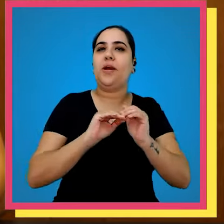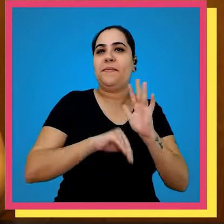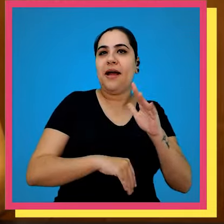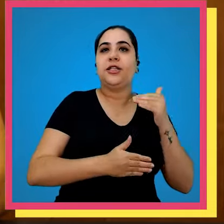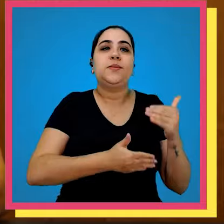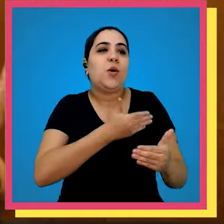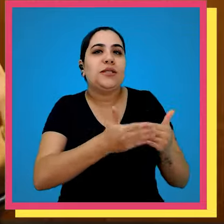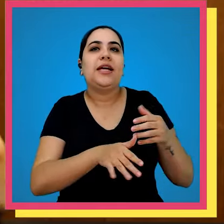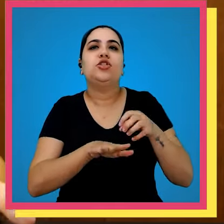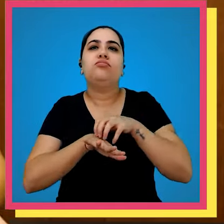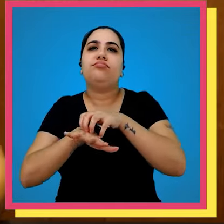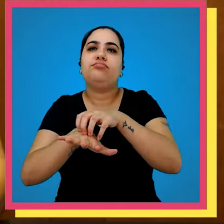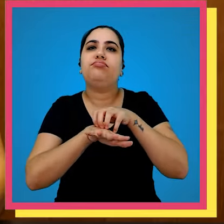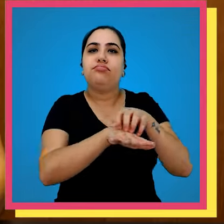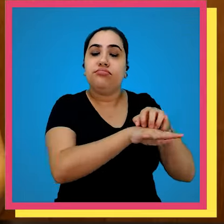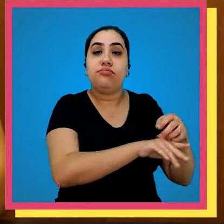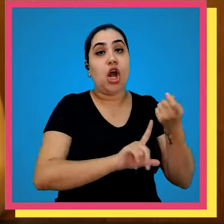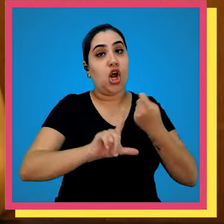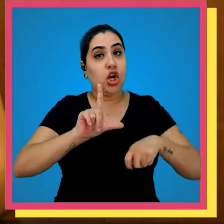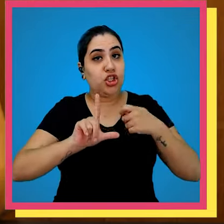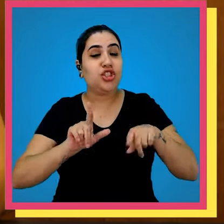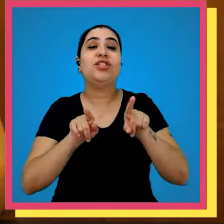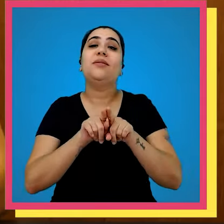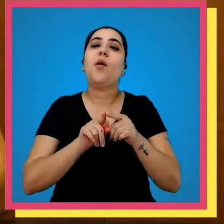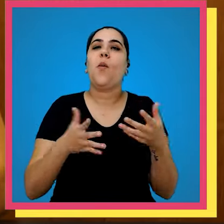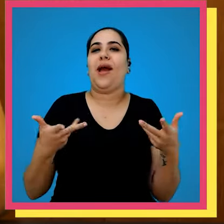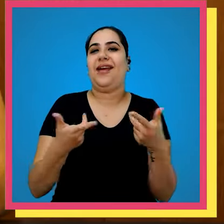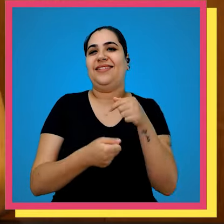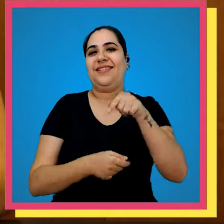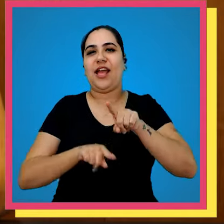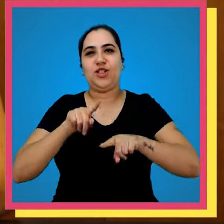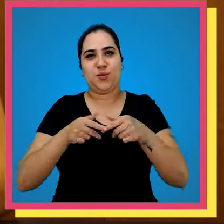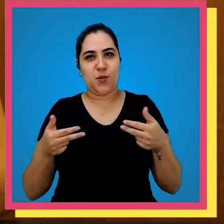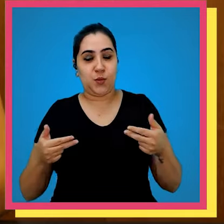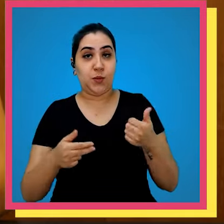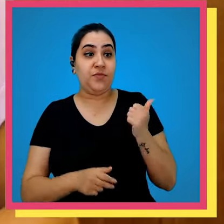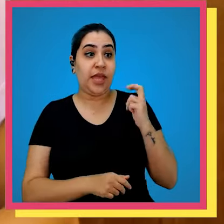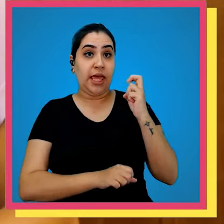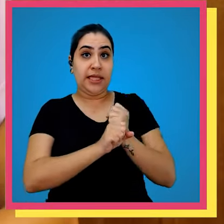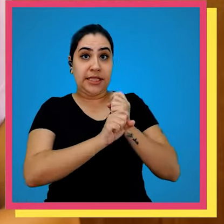um maior controle do processo de distribuição de logística e também da qualidade do produto cerca